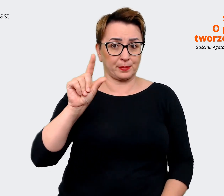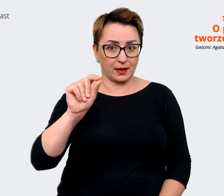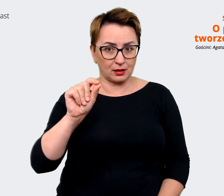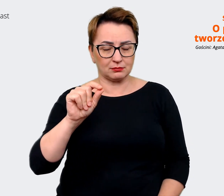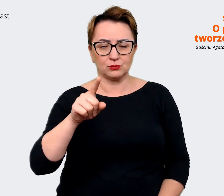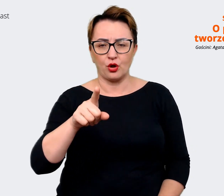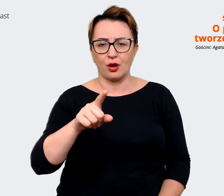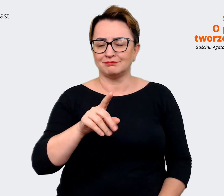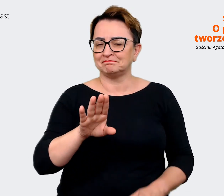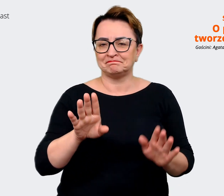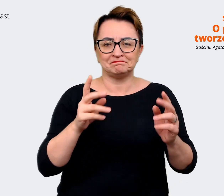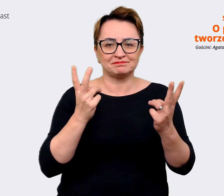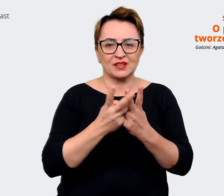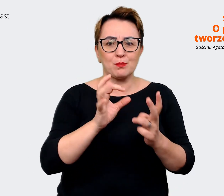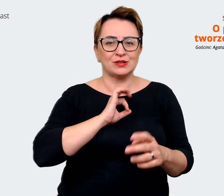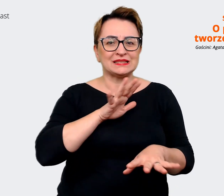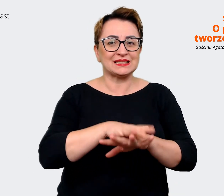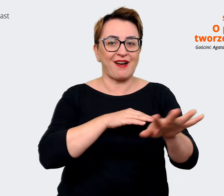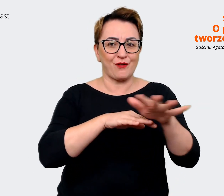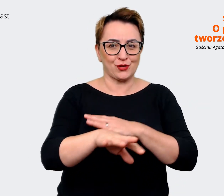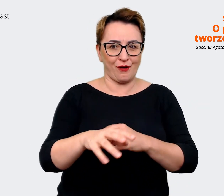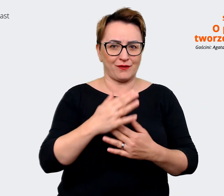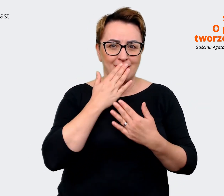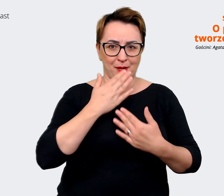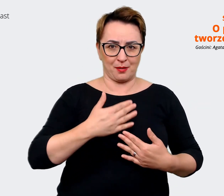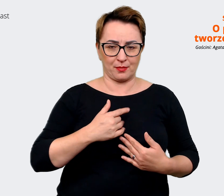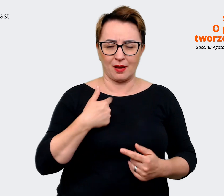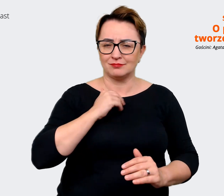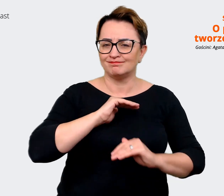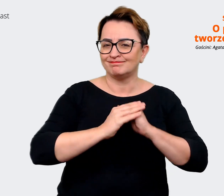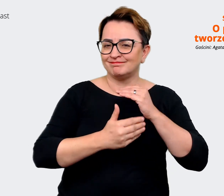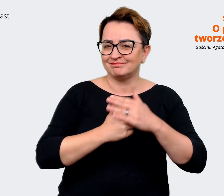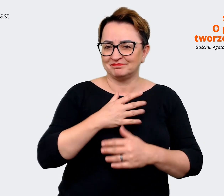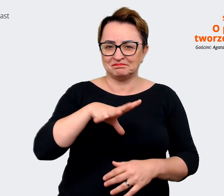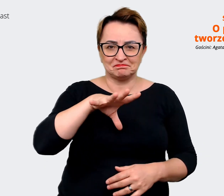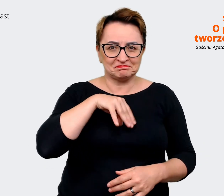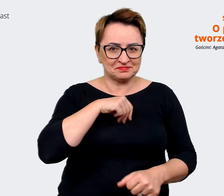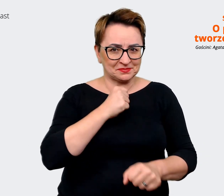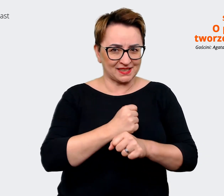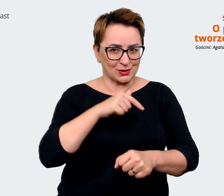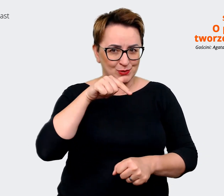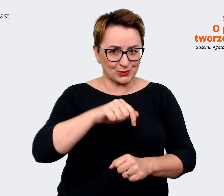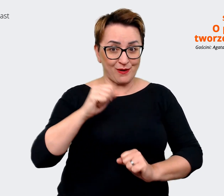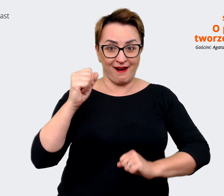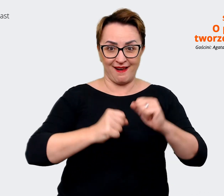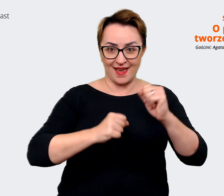jestem przeszczęśliwa, że mogę przy tym pracować w Allegro. Jednocześnie strasznie podoba mi się to,